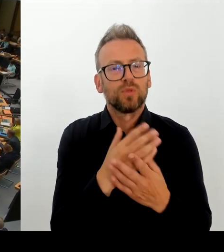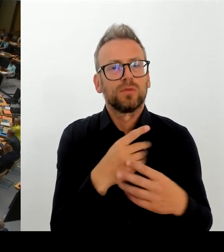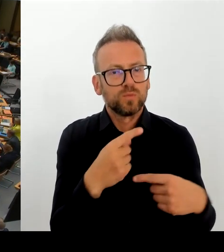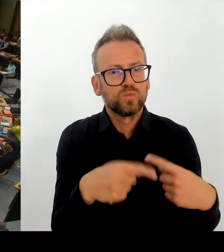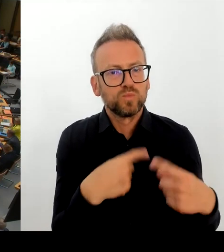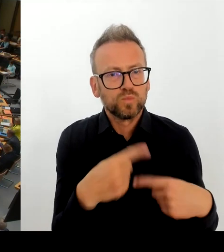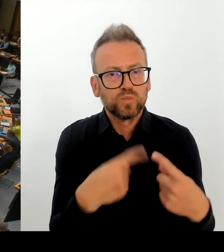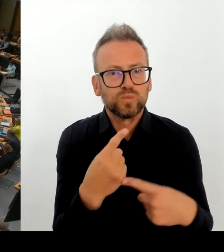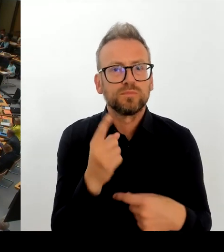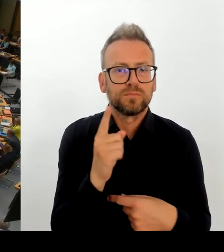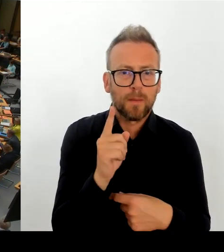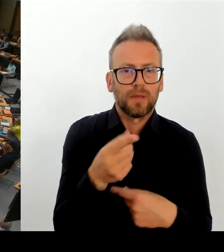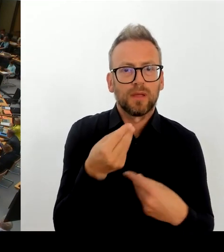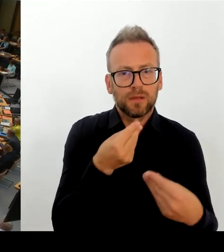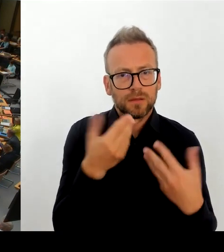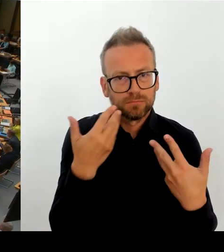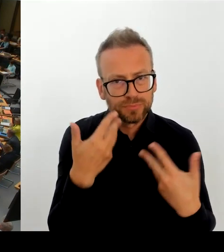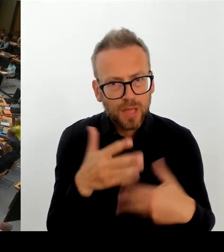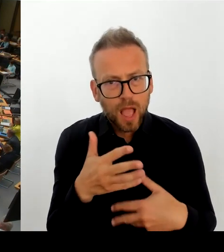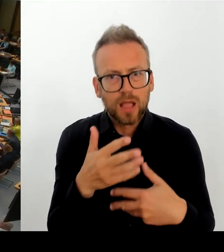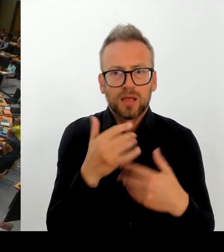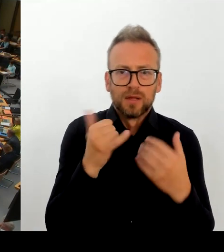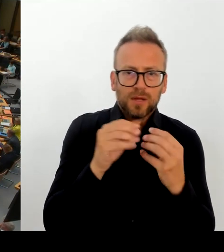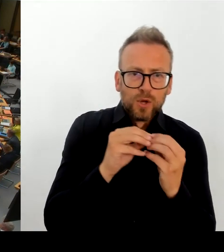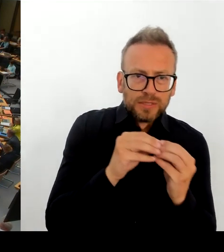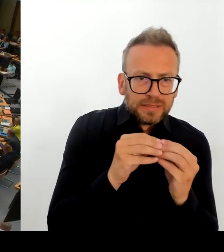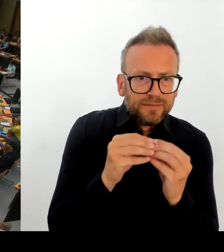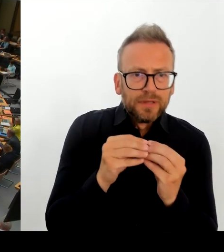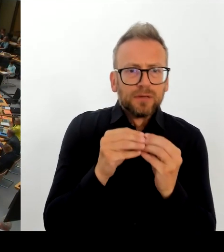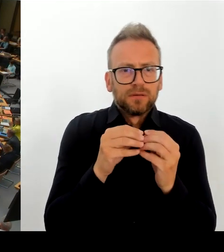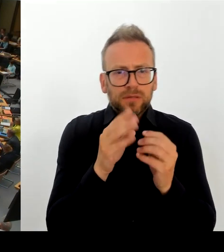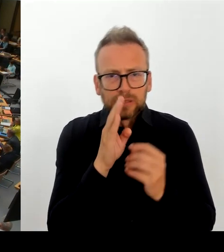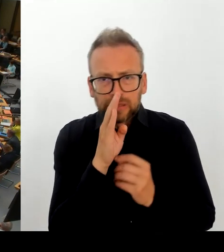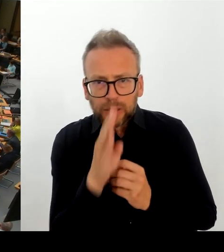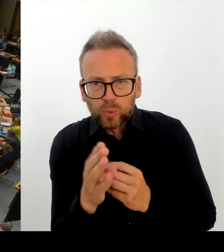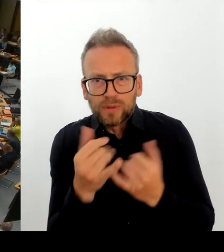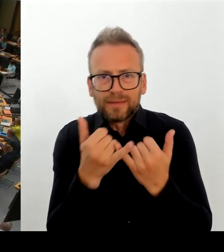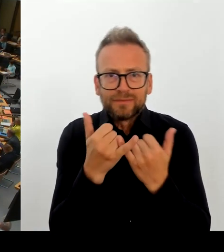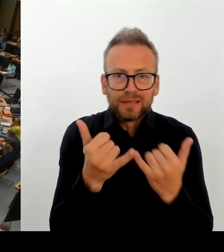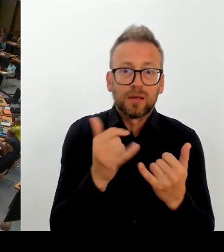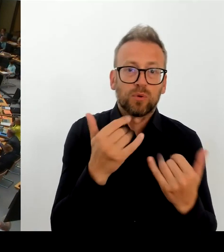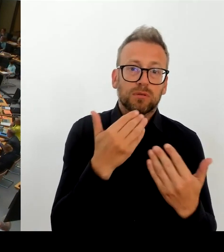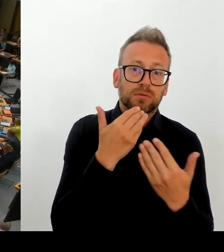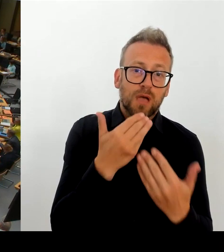(Rednerwechsel) Genau. Sie haben ja jetzt schon erwähnt, dass Sie da in intensiven Verhandlungsgesprächen sind. Mit den Partner:innen.